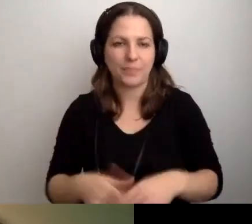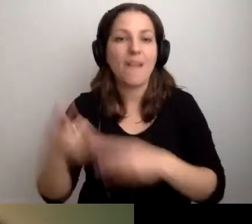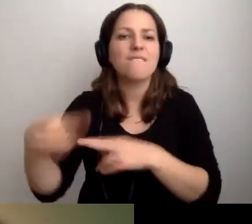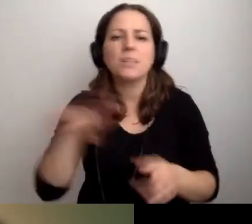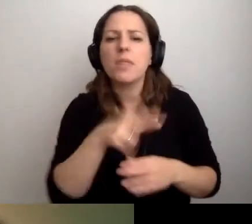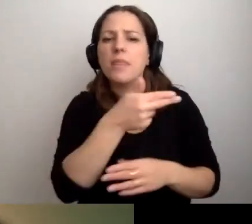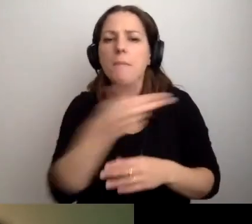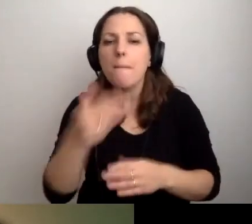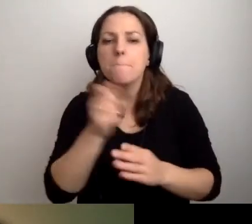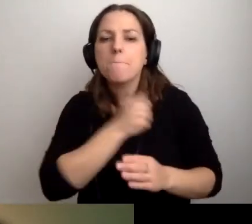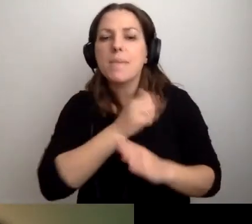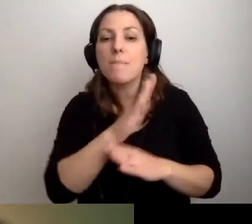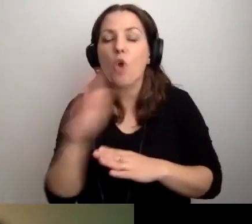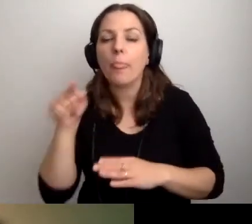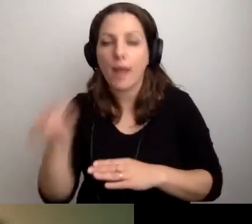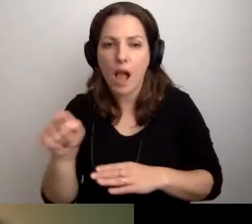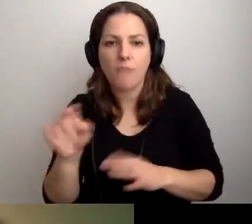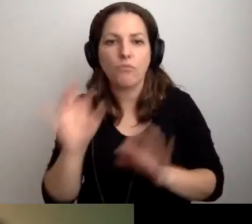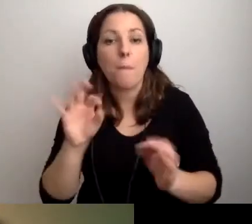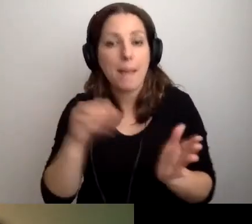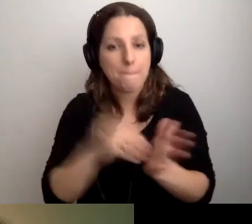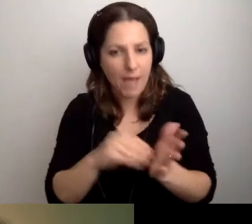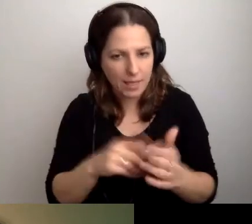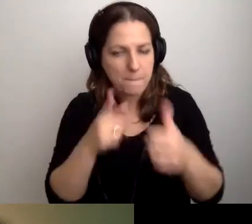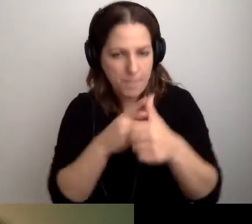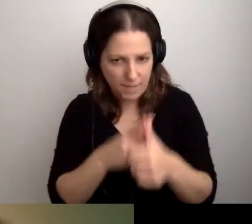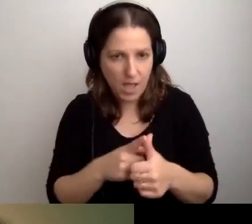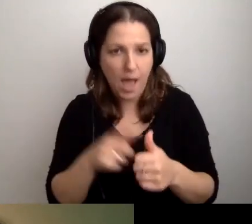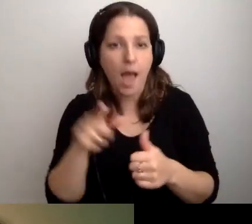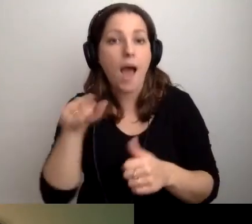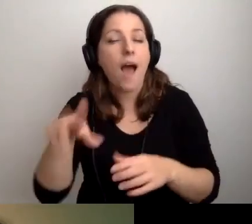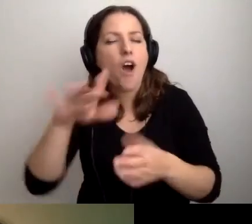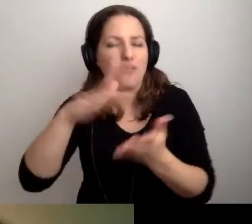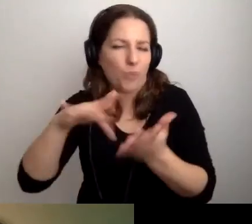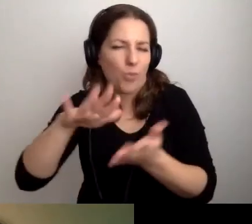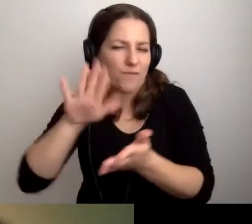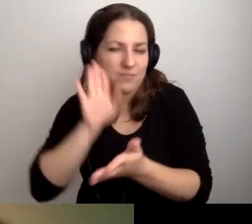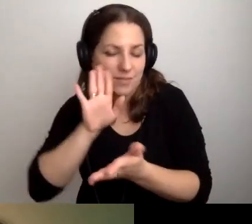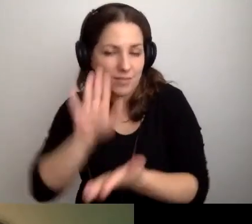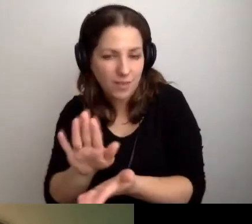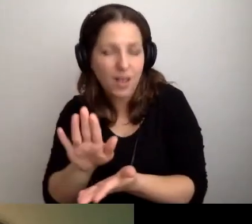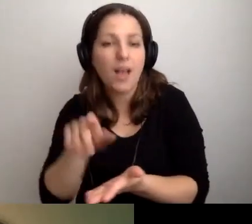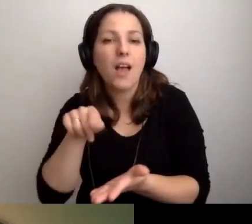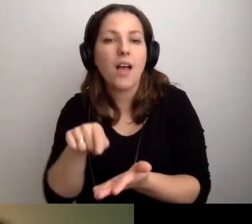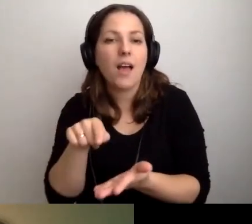Dobre praktyki w bibliotekach. To pierwsze. Jak już jesteśmy w tym środowisku, to Anita dopytuje,